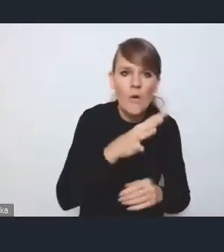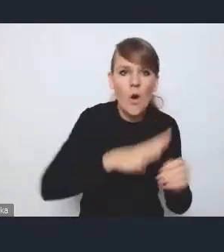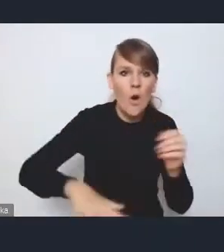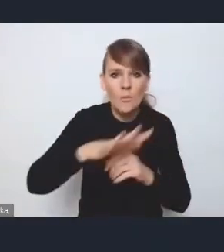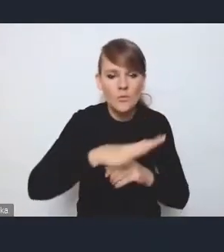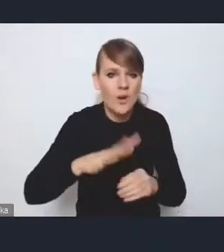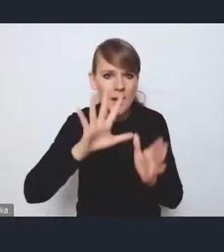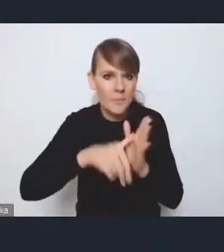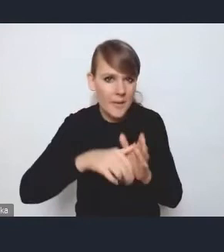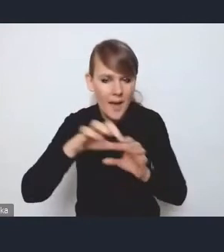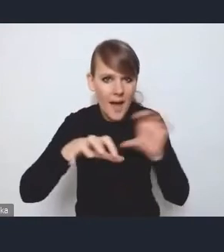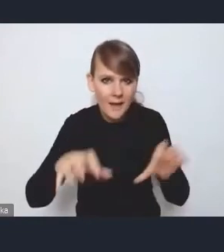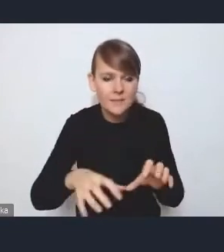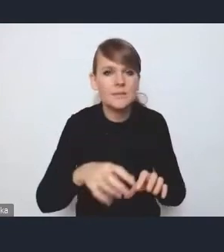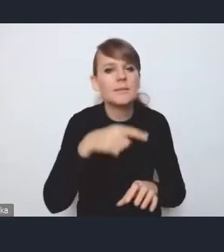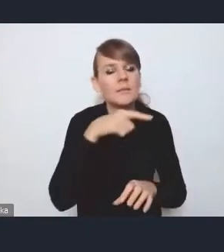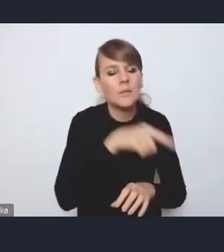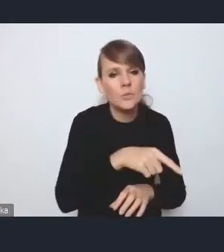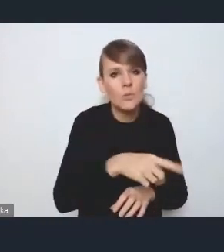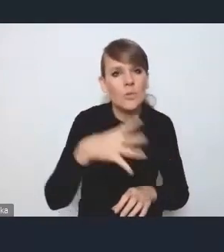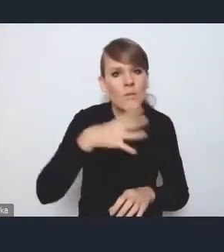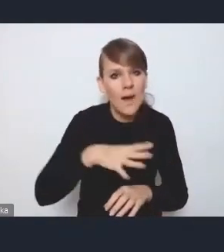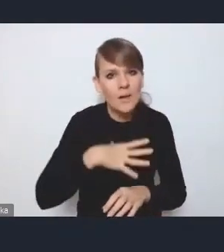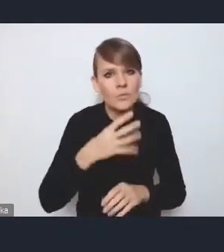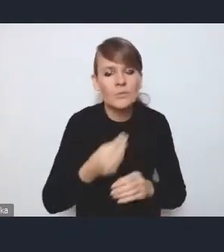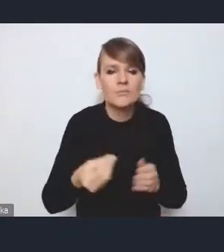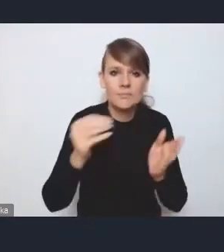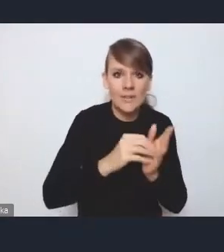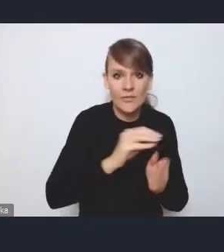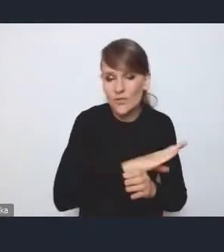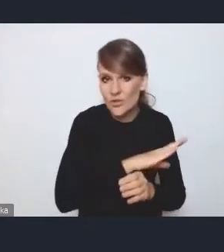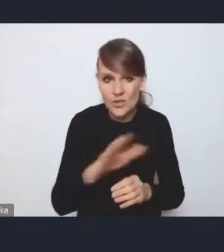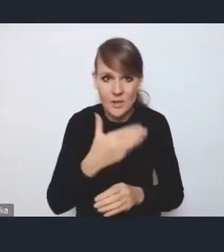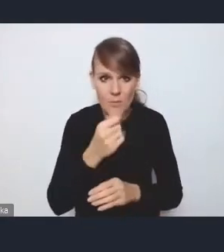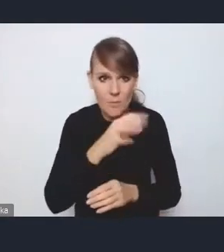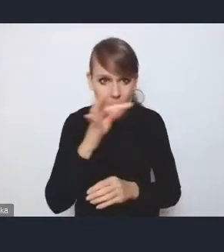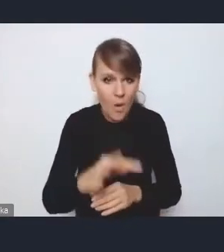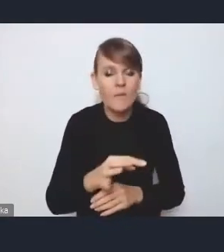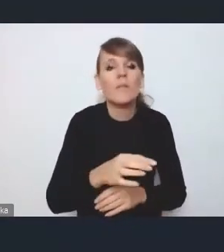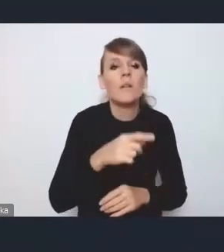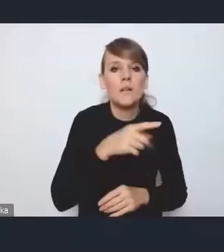Tutaj też taka moja sugestia, żeby iść też w kierunku takim, żeby wszystkie MOF-y miały możliwość pewnego upodmiotowienia,